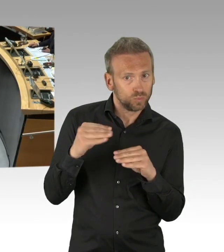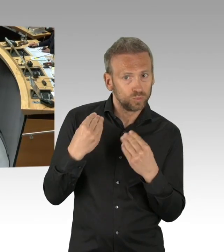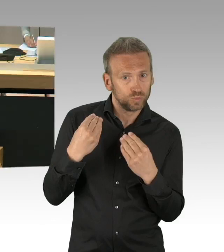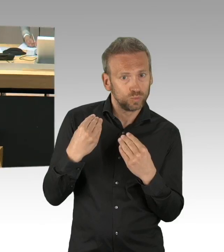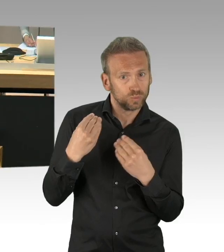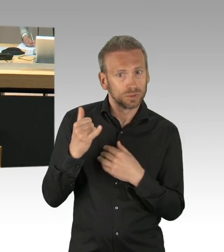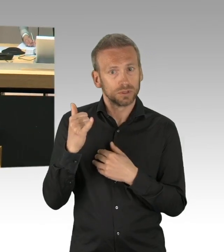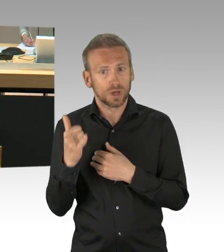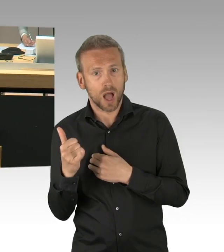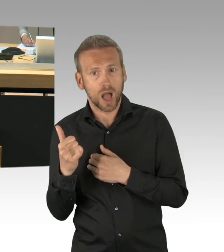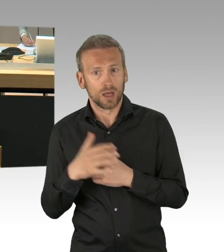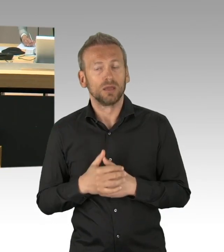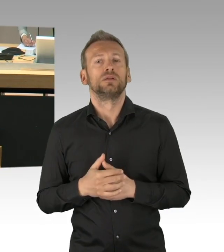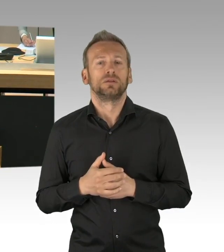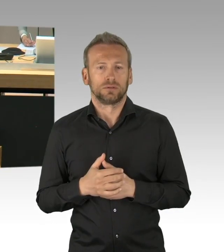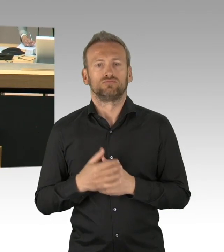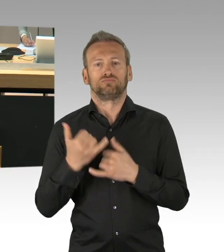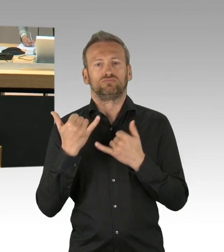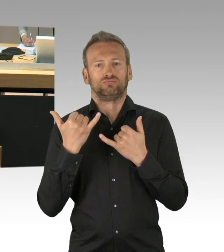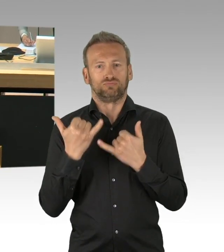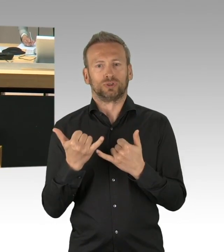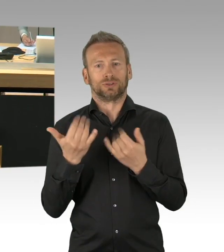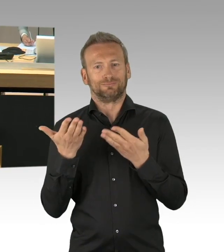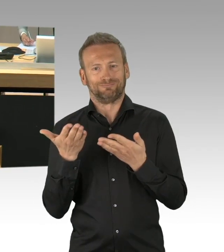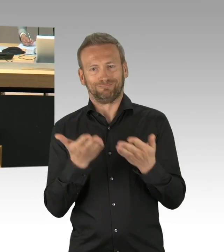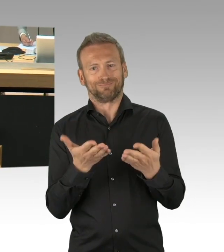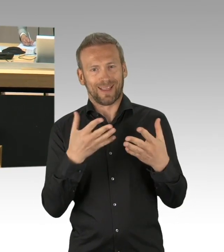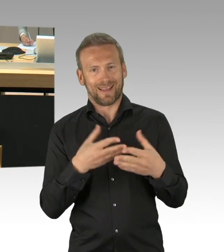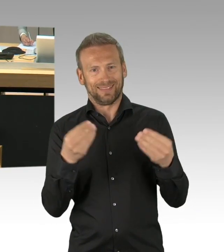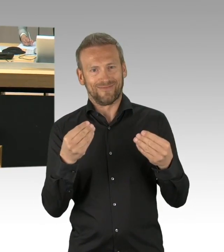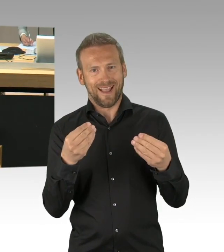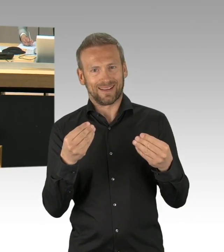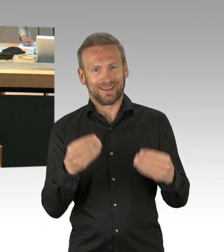am 8. Mai jährt sich zum 75. Mal der Jahrestag des Kriegsendes.